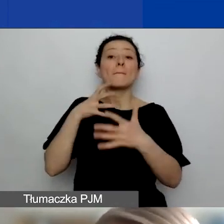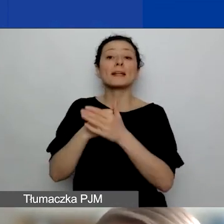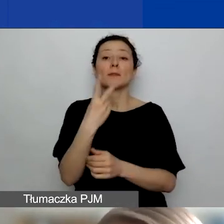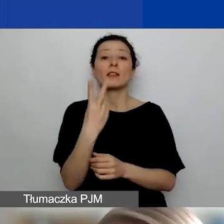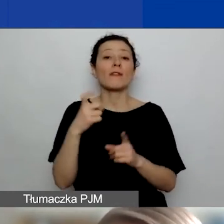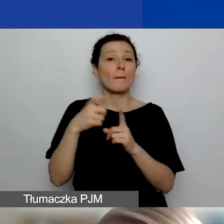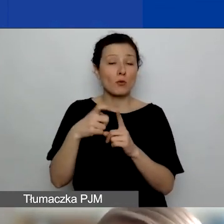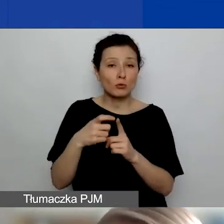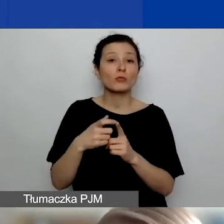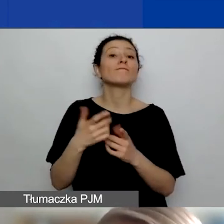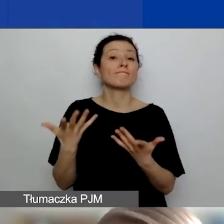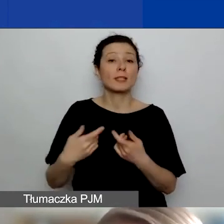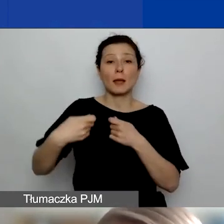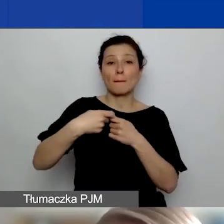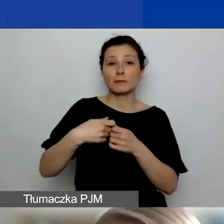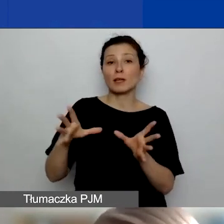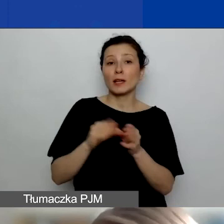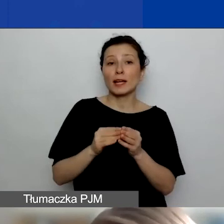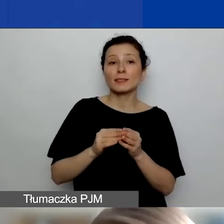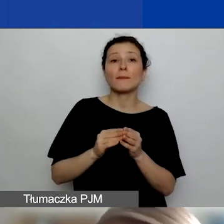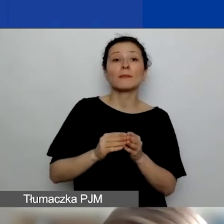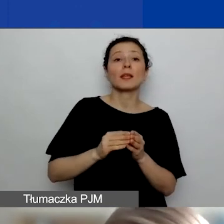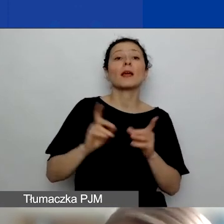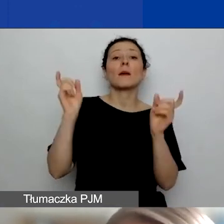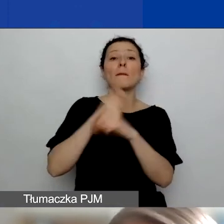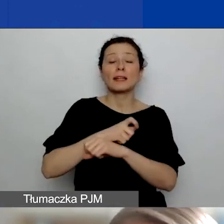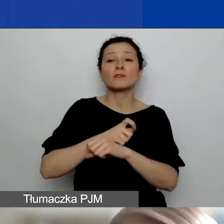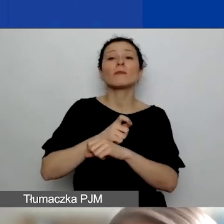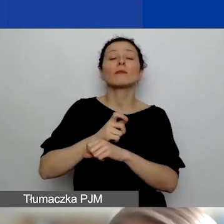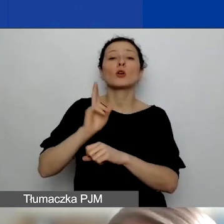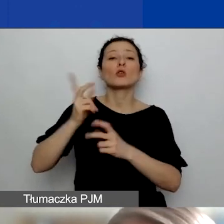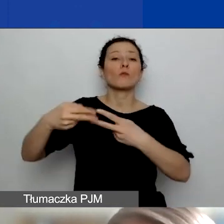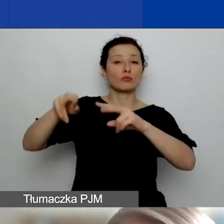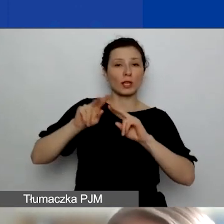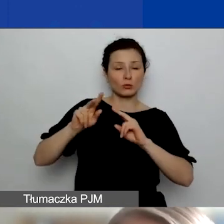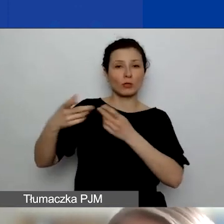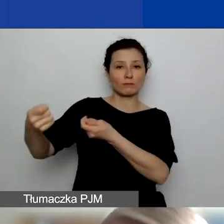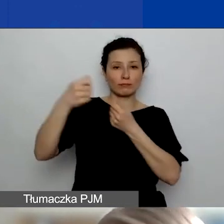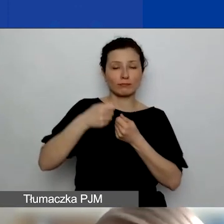za partnerstwa z podmiotami z Państw-Darczyńców naszego programu, czyli podmiotami zarejestrowanymi w Islandii,